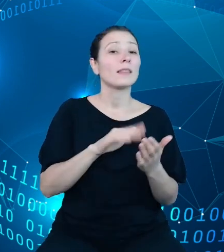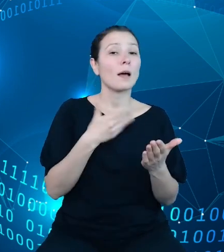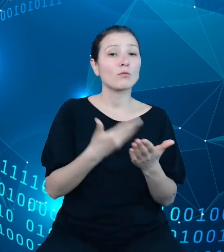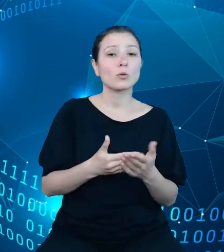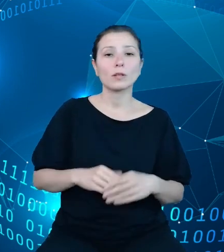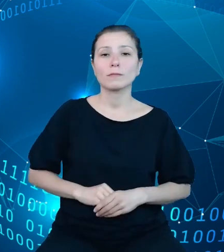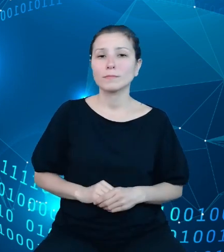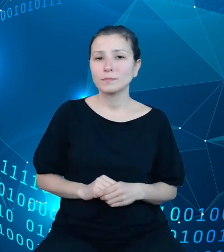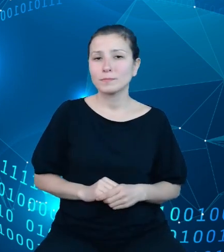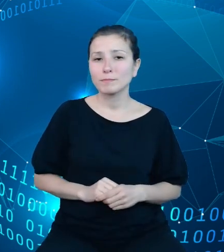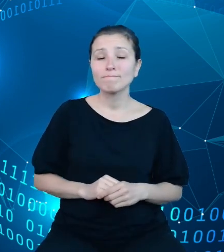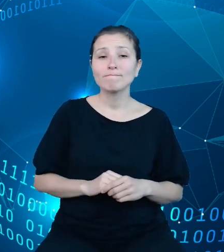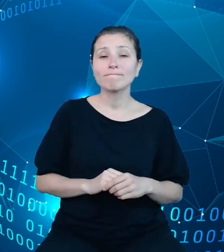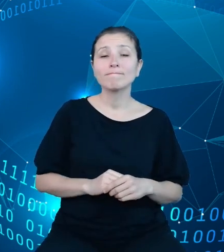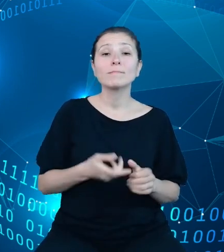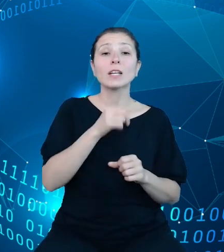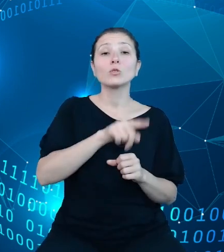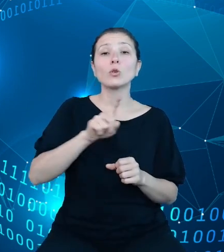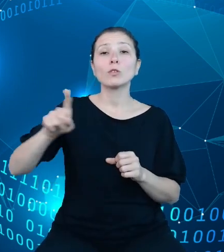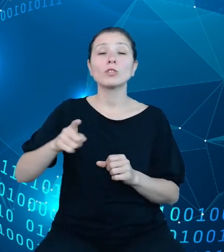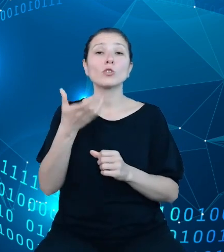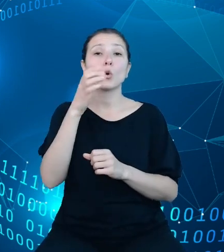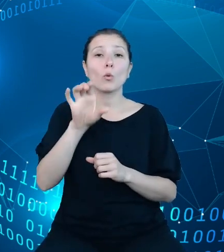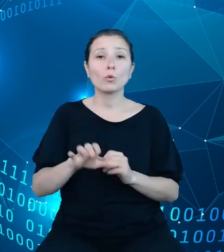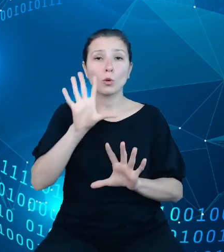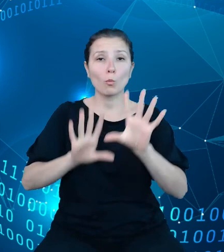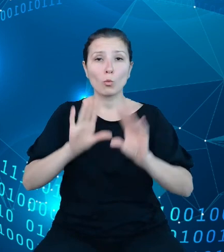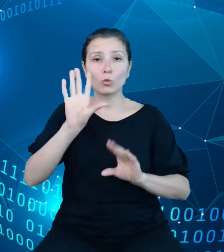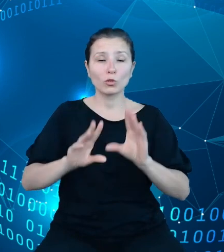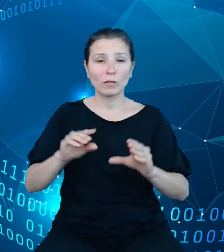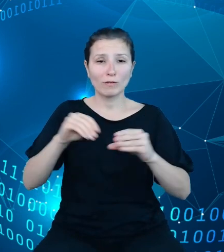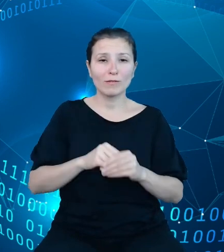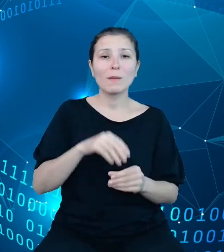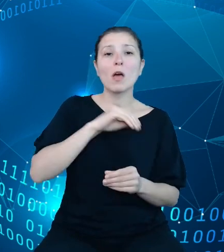comiesięczne komunikaty budżetowe, obejmujące dochody i wydatki budżetu państwa,